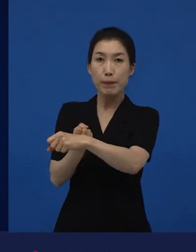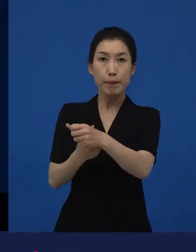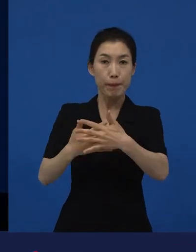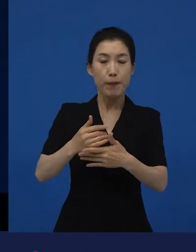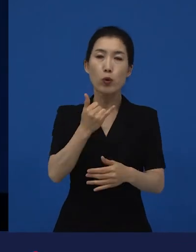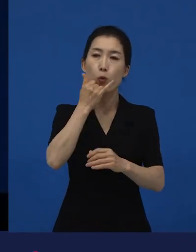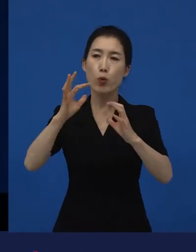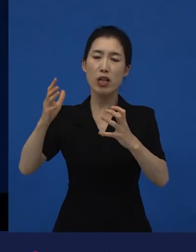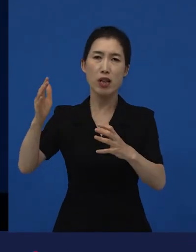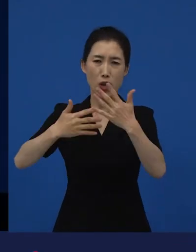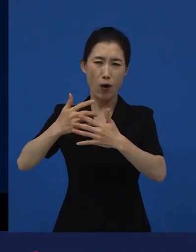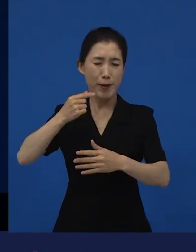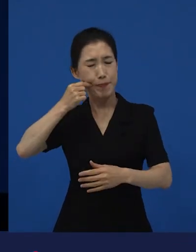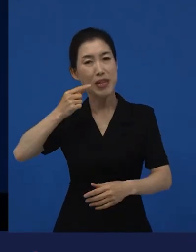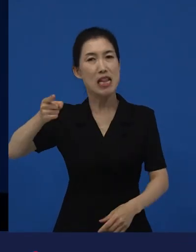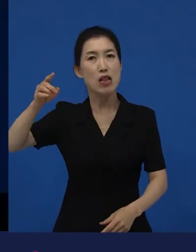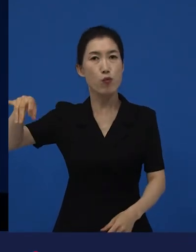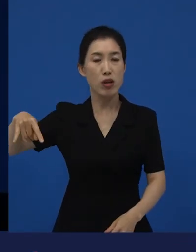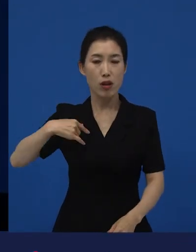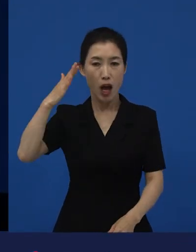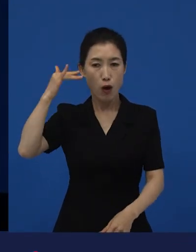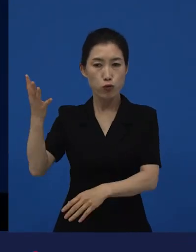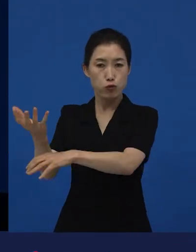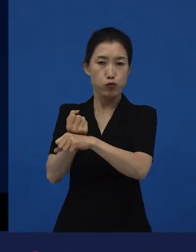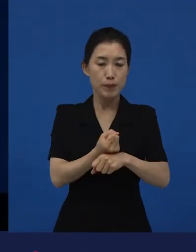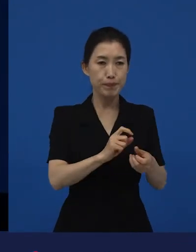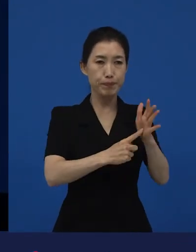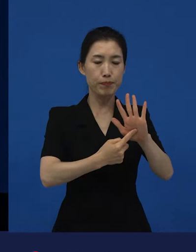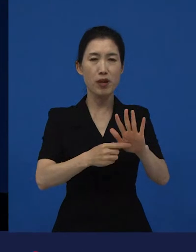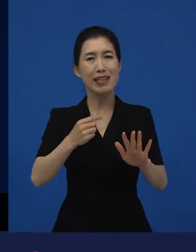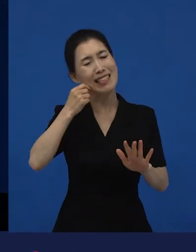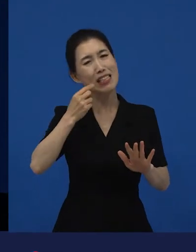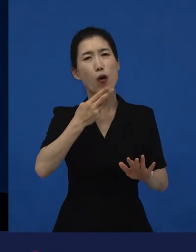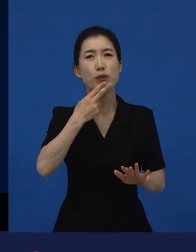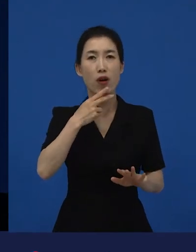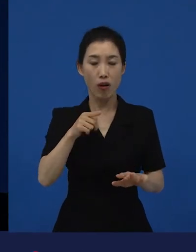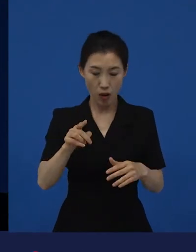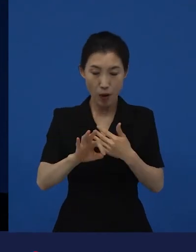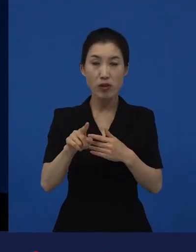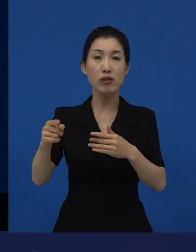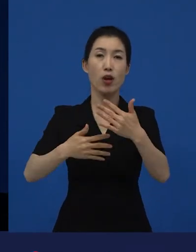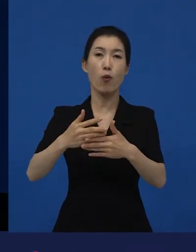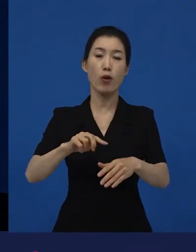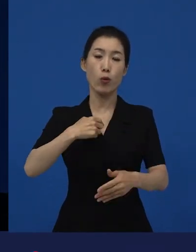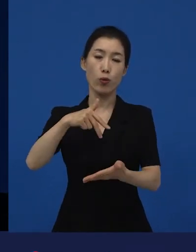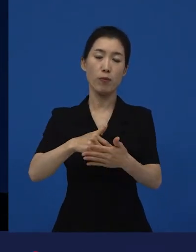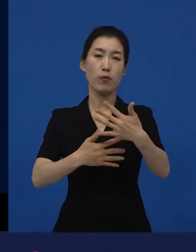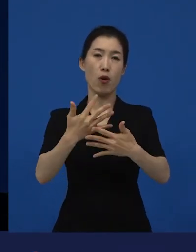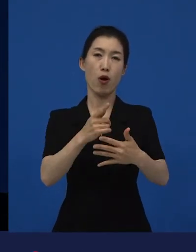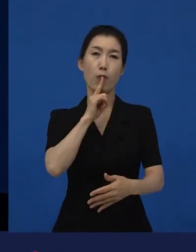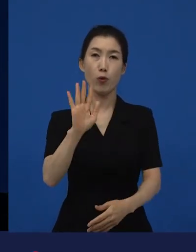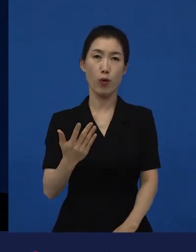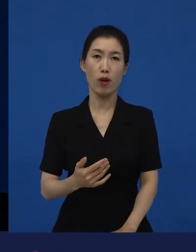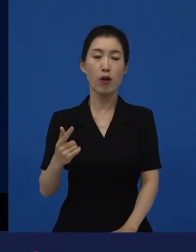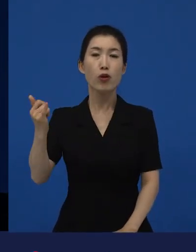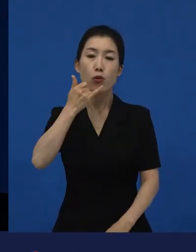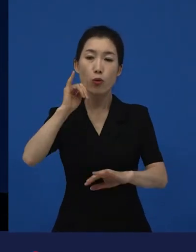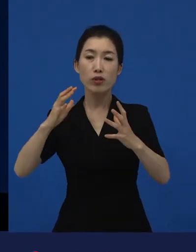근데 한국에서는 안 봐요. 그럼 다양성 영화가 됩니다. 왜냐하면 그 사람들은 이걸 당연하게 생각하는데